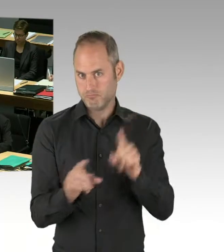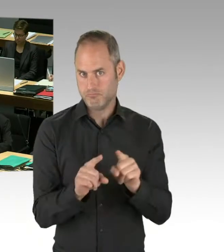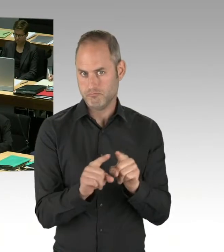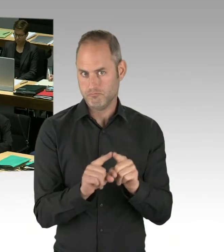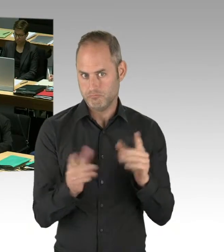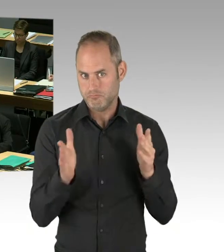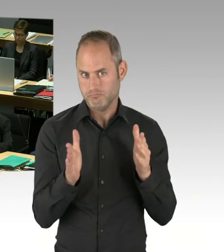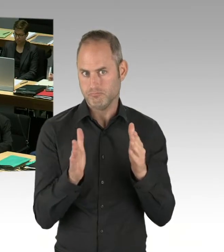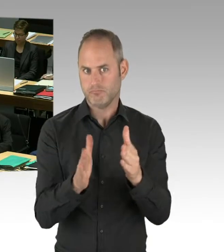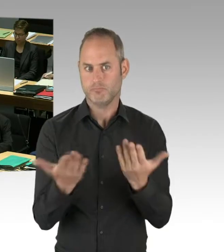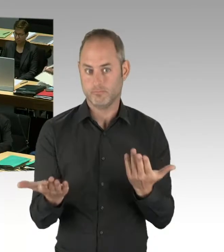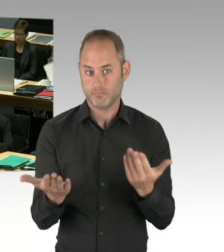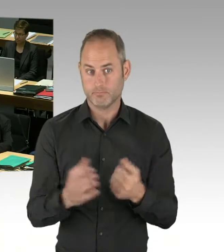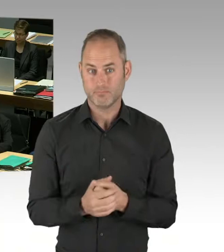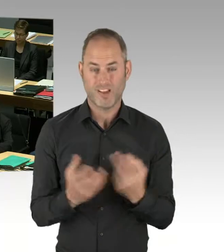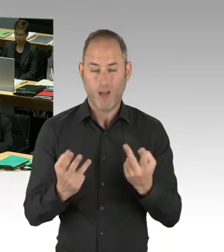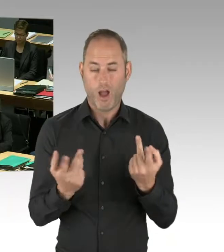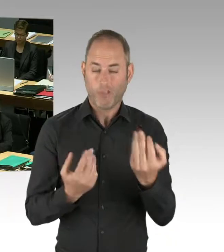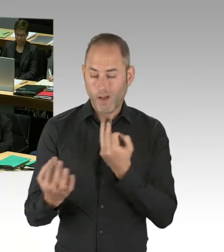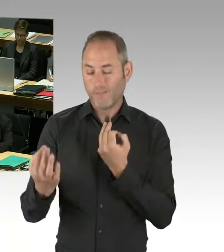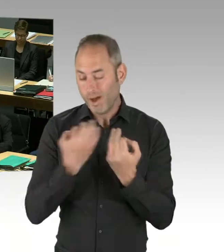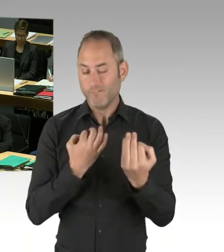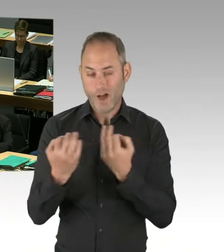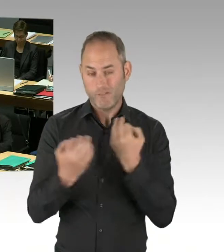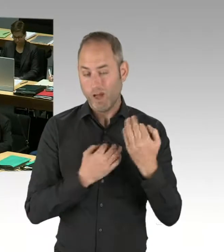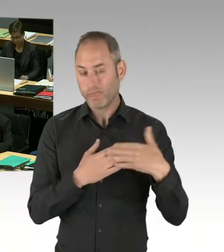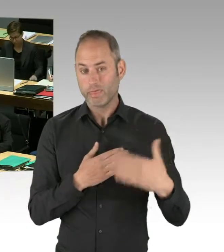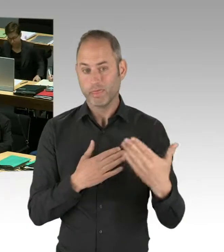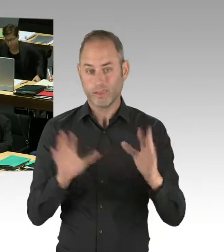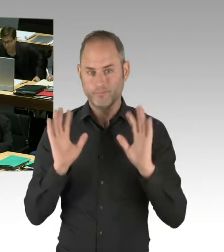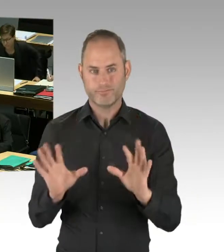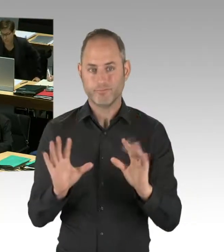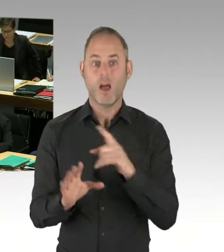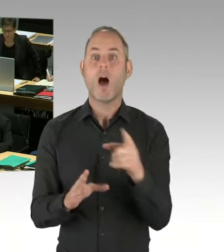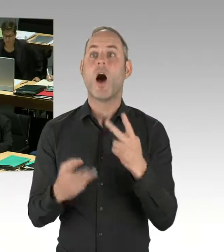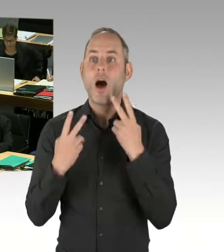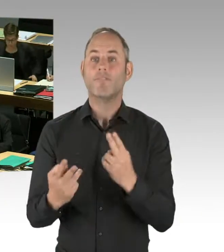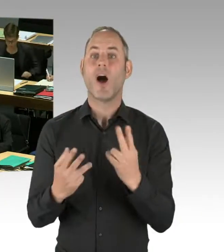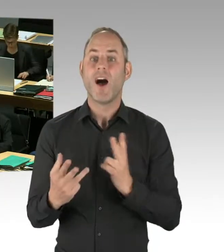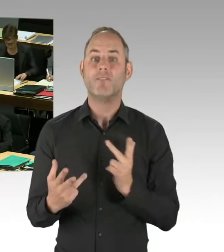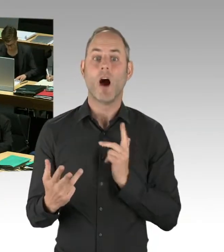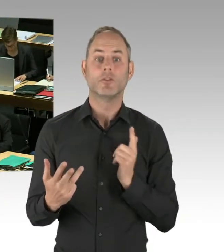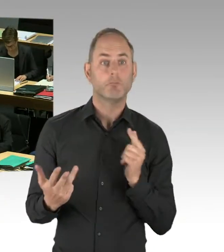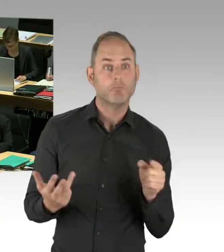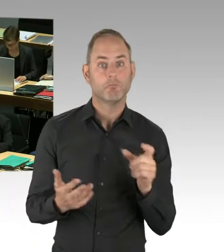was auf der Position ist. Und wenn Sie von irgendwem auf der Straße gefragt werden, können Sie garantieren, dieses und jenes,